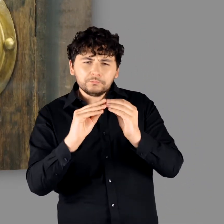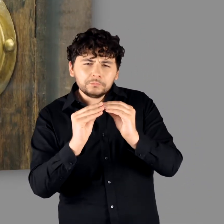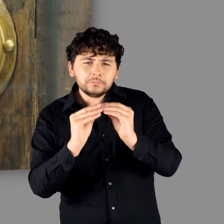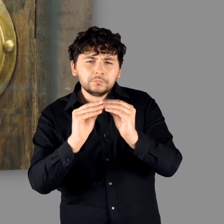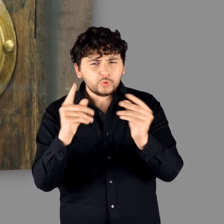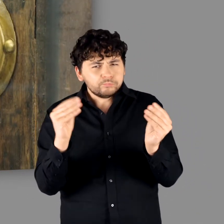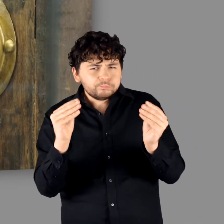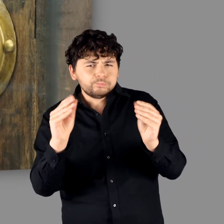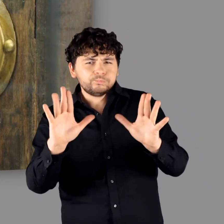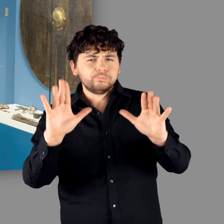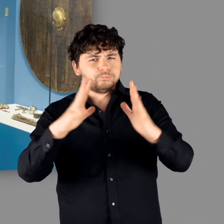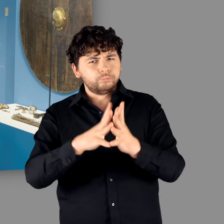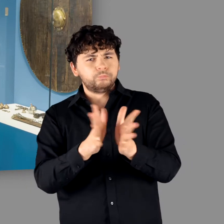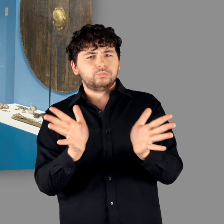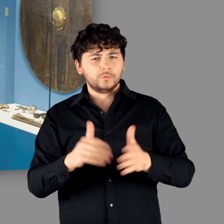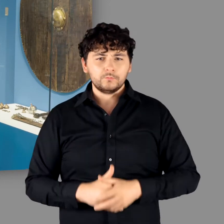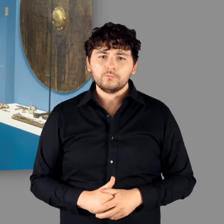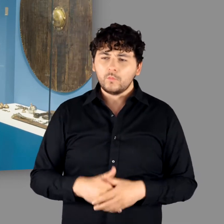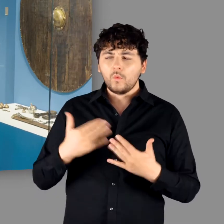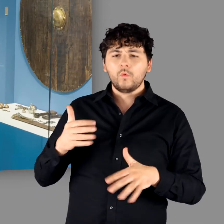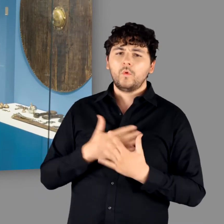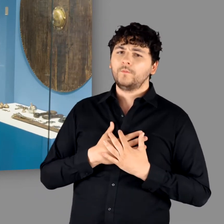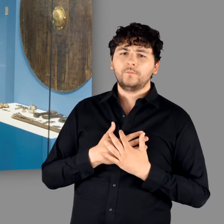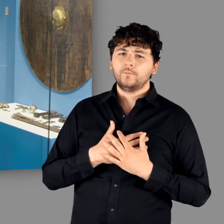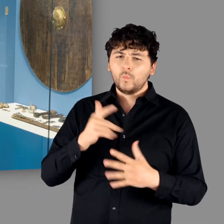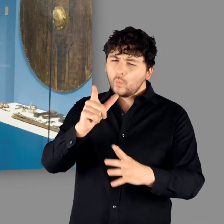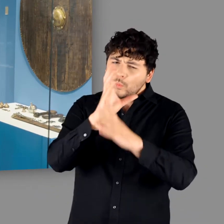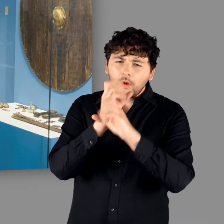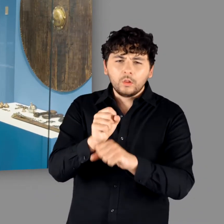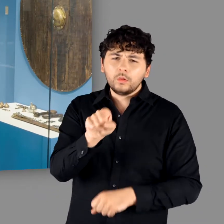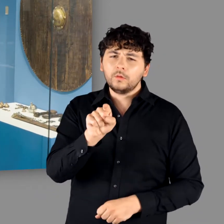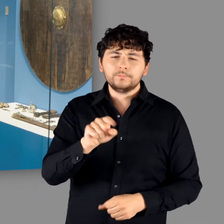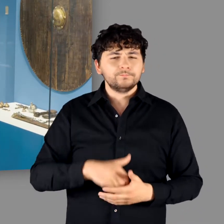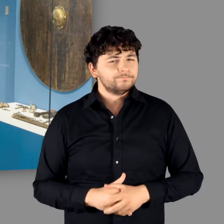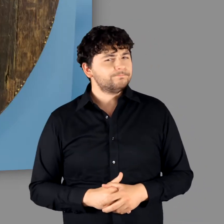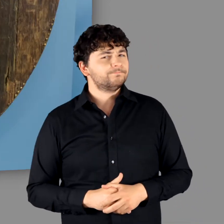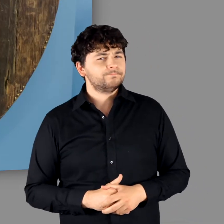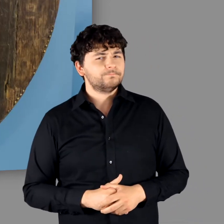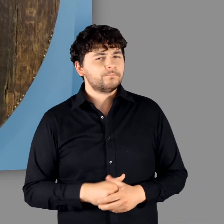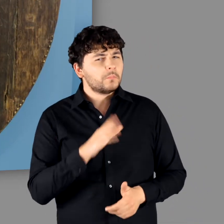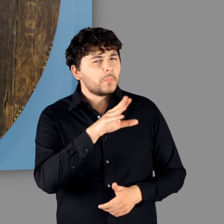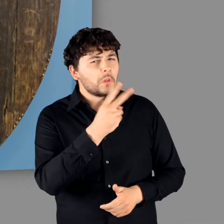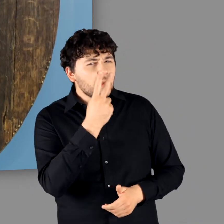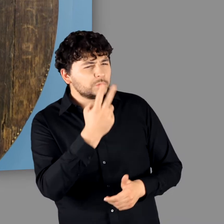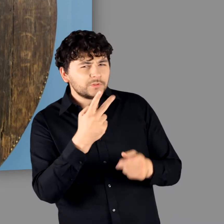aber in den nächsten Tagen wird es sich hier richtig füllen. Es ist ein großartiges Stück. Ich bin auch sehr fasziniert davon."